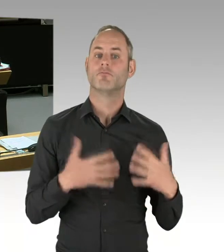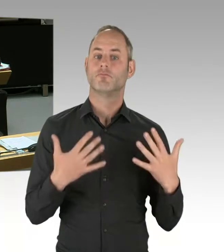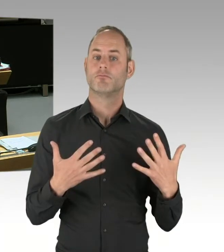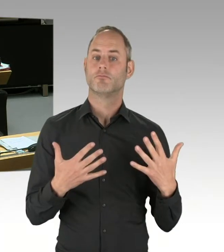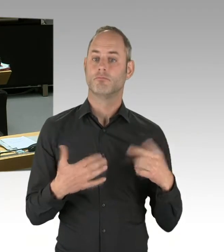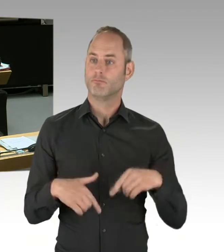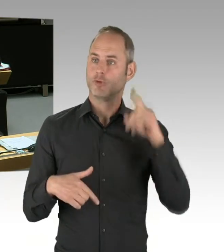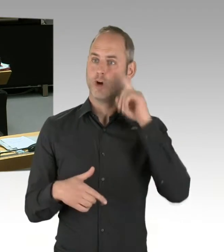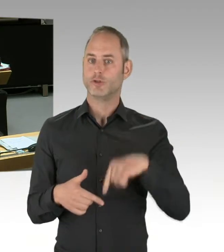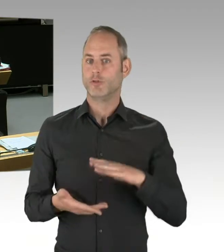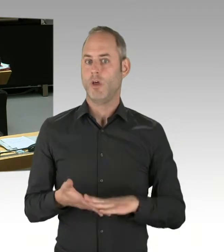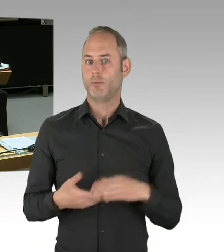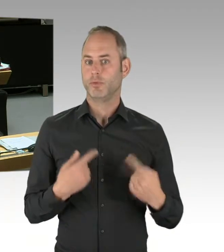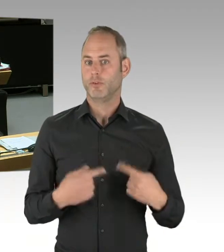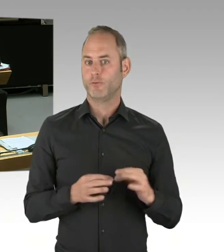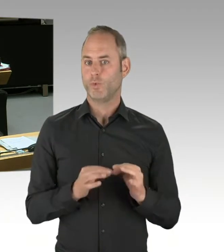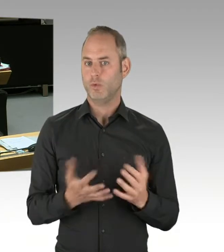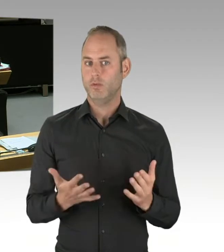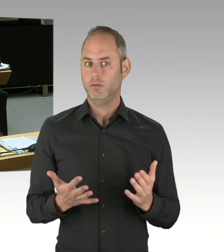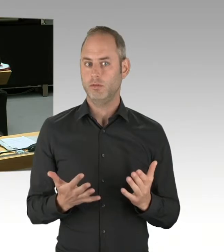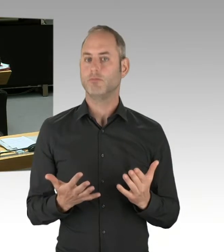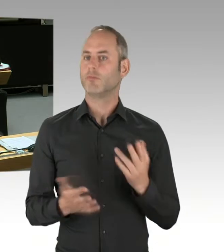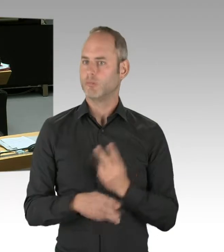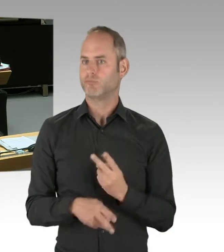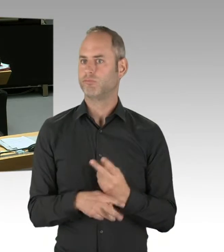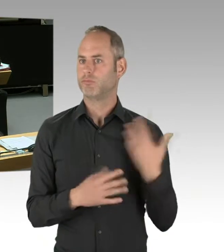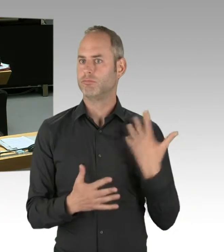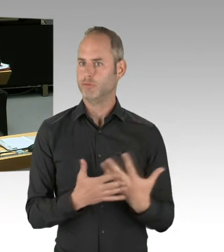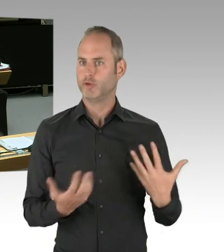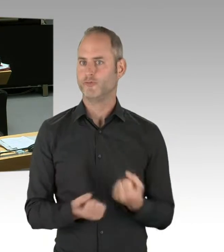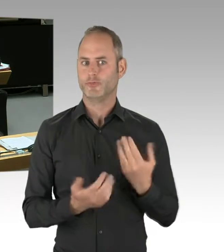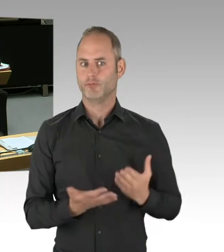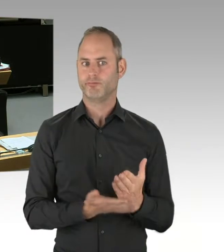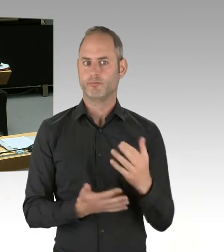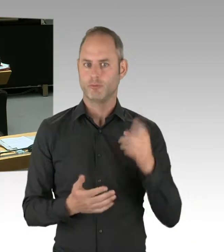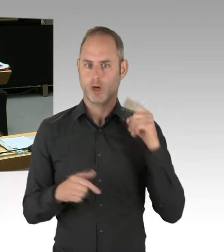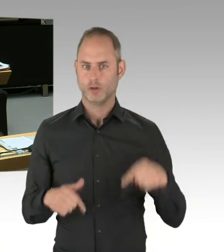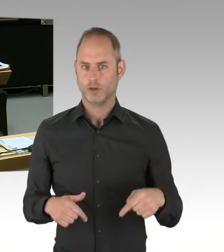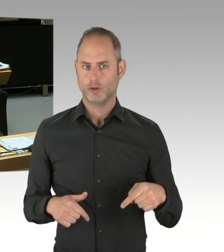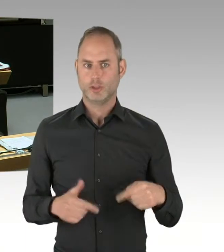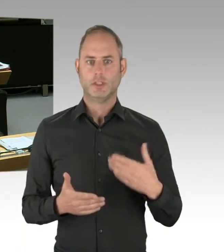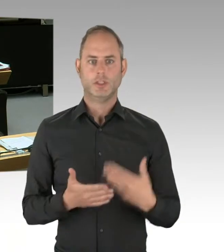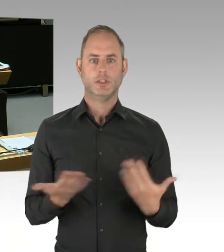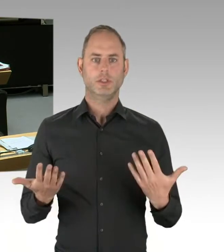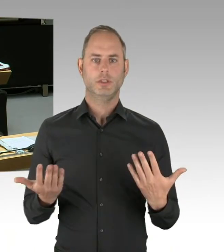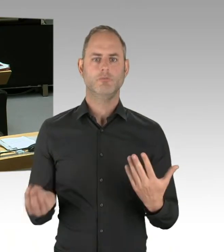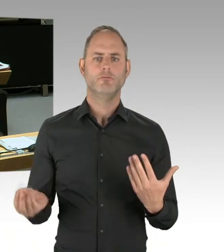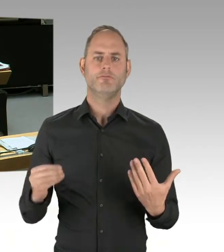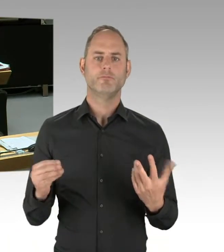Um die Fehler der sozialen Marktwirtschaft wissen wir alle, die wir ja auch versuchen, eben durch politische Regularien und Leitplanken,